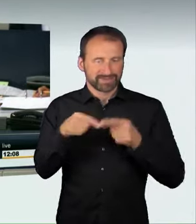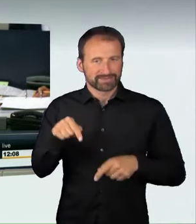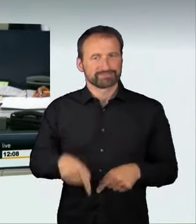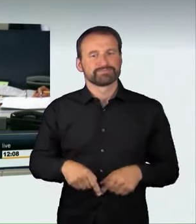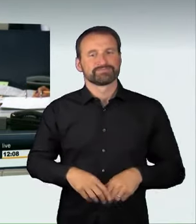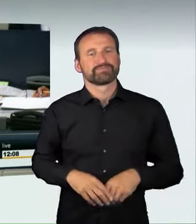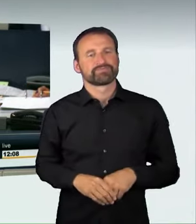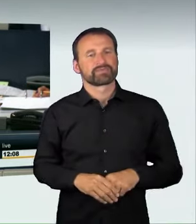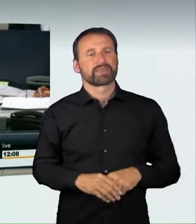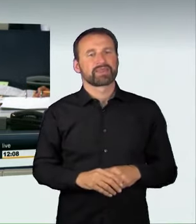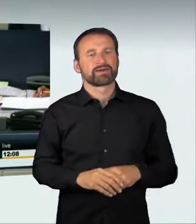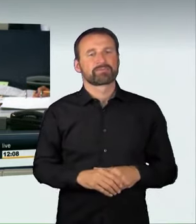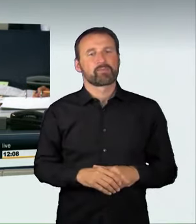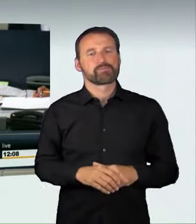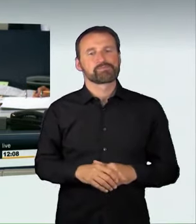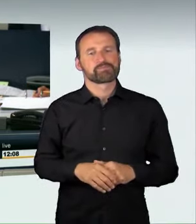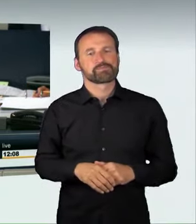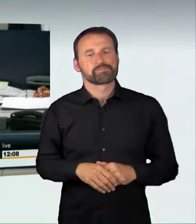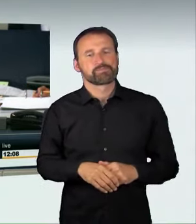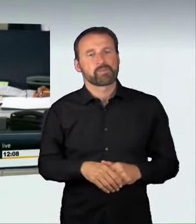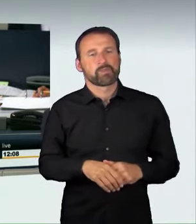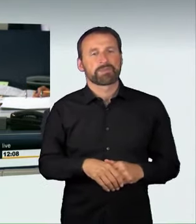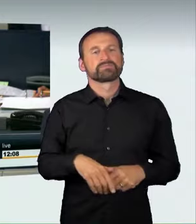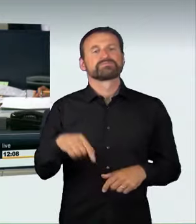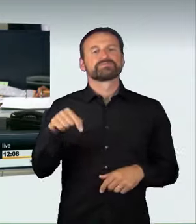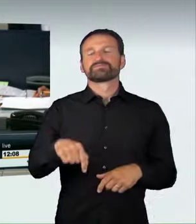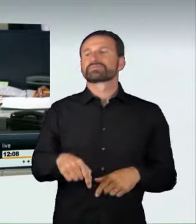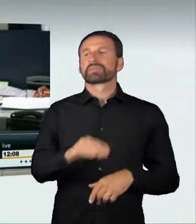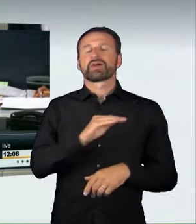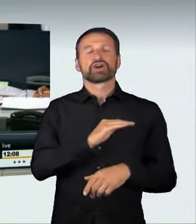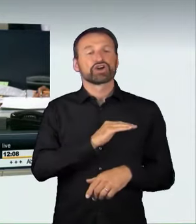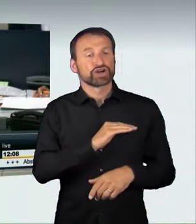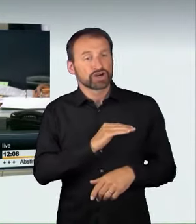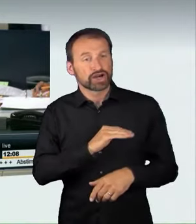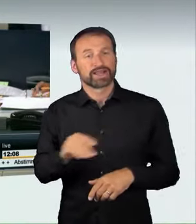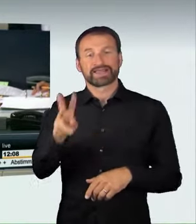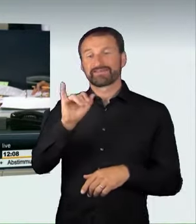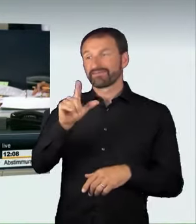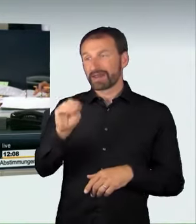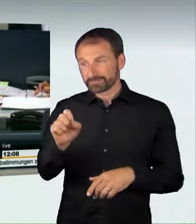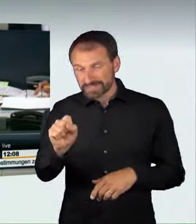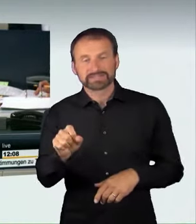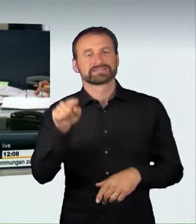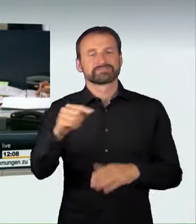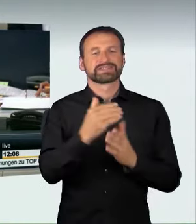seiner Beschlussempfehlung die Ablehnung des Antrags der Fraktion Bündnis 90/Die Grünen auf Drucksache 18/12558